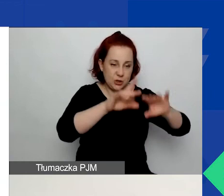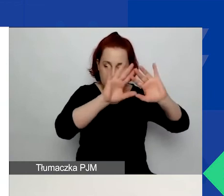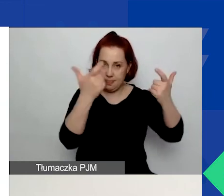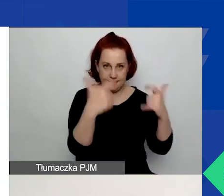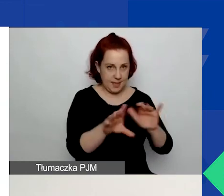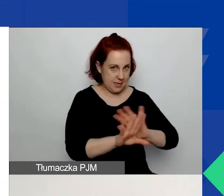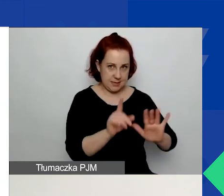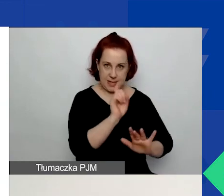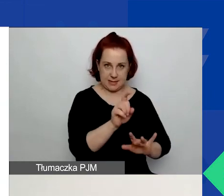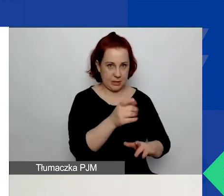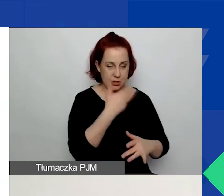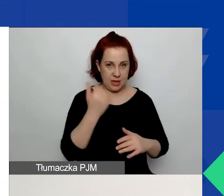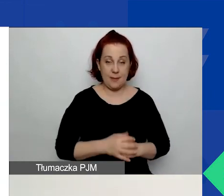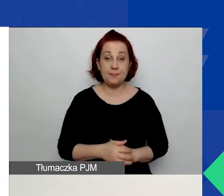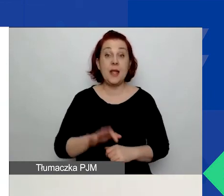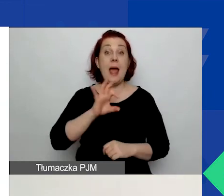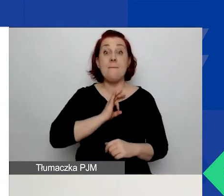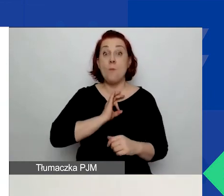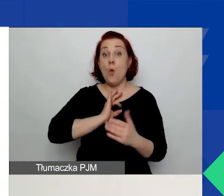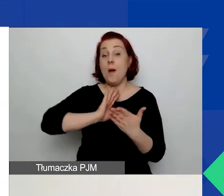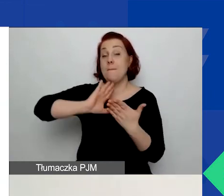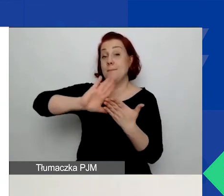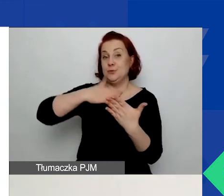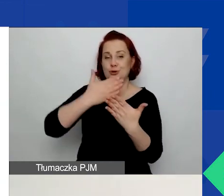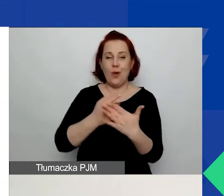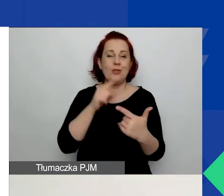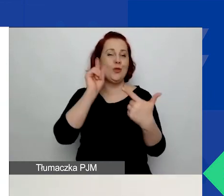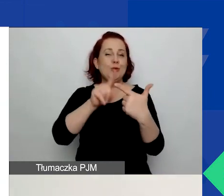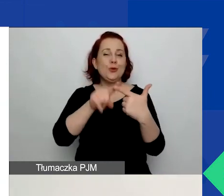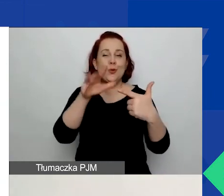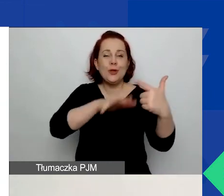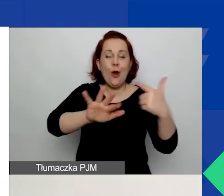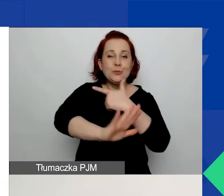Na moim przykładzie - zaznaczyłam drugi obszar wsparcia. W związku z tym nie zaznaczam nic